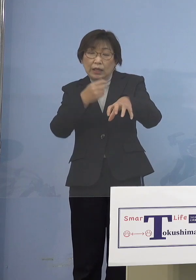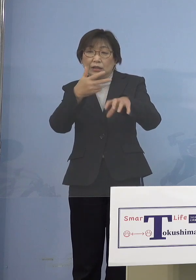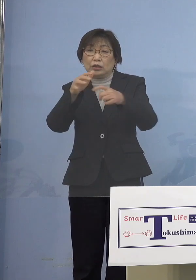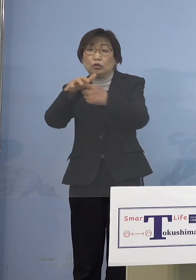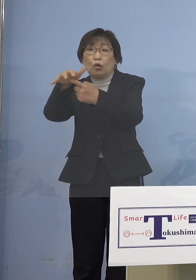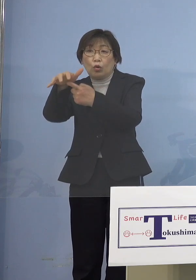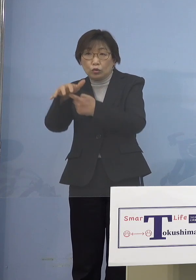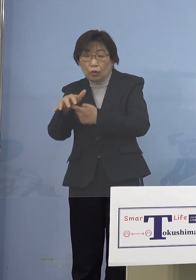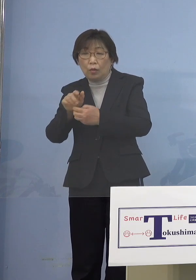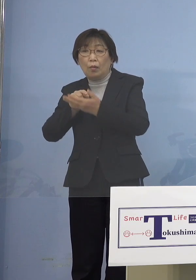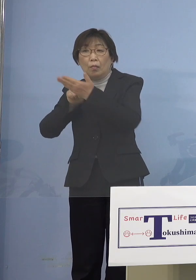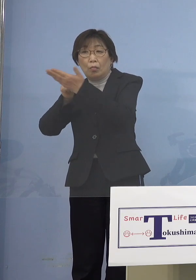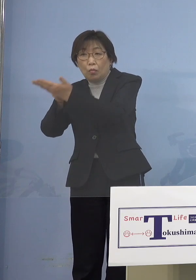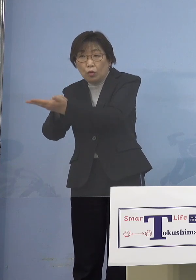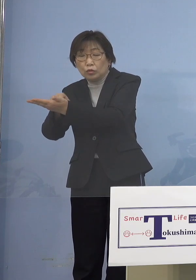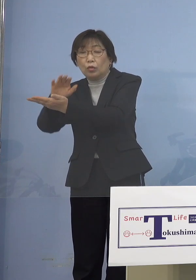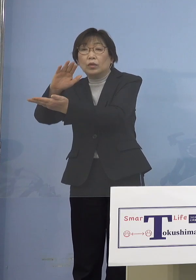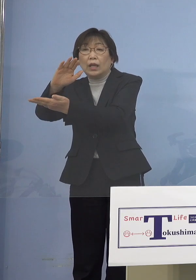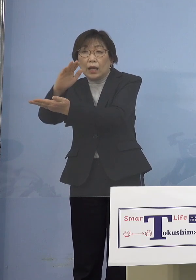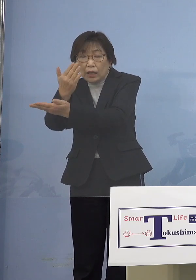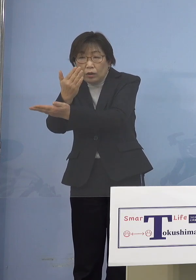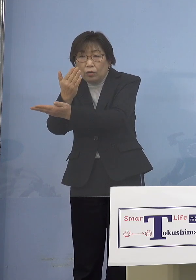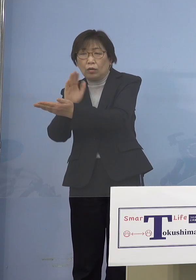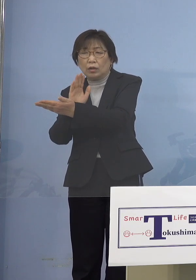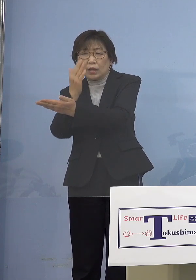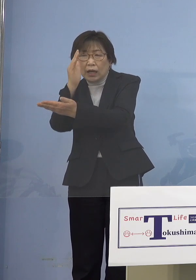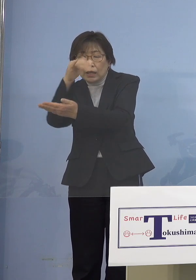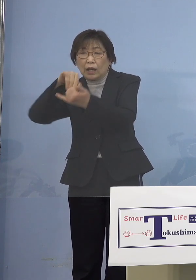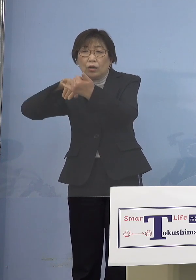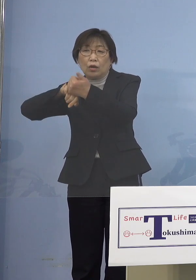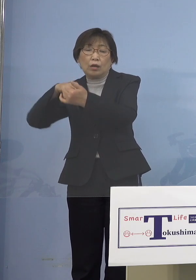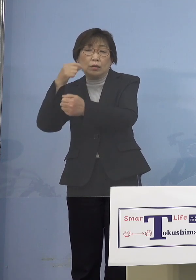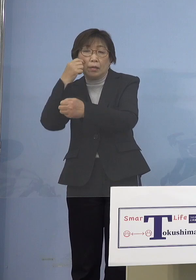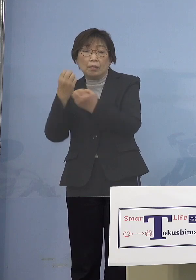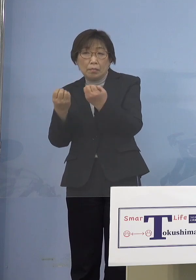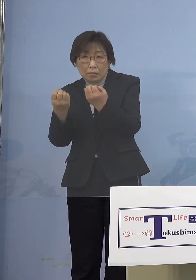なかなか予約あるいはコールセンターが 繋がらないという事例があって